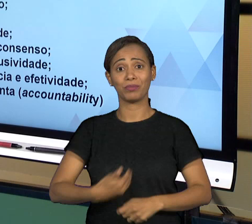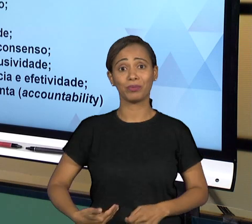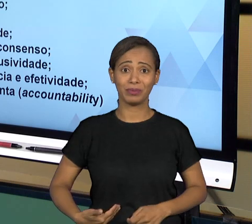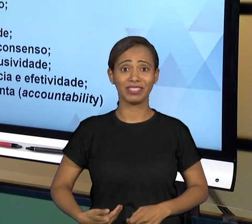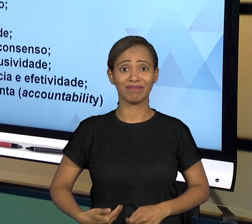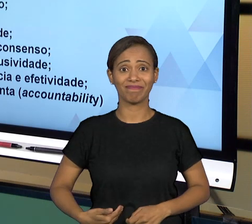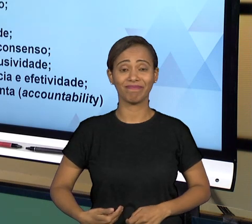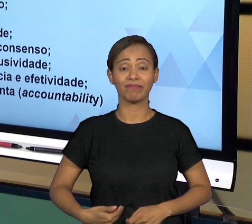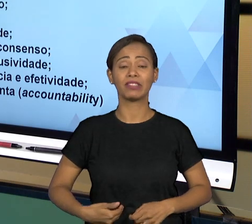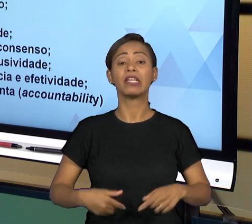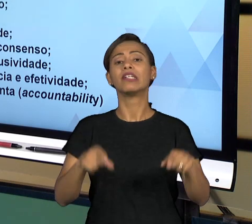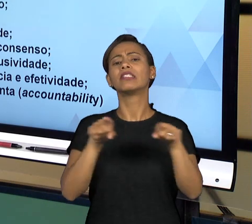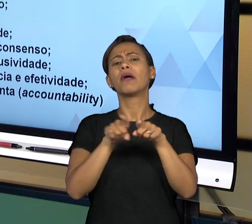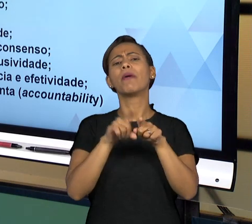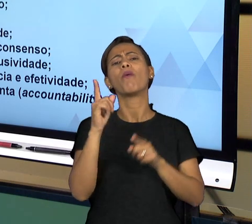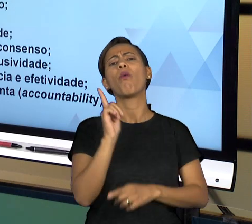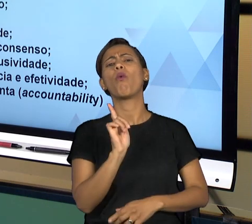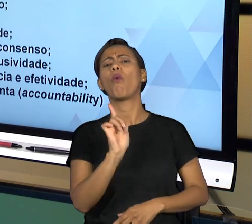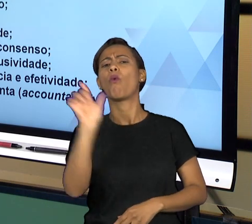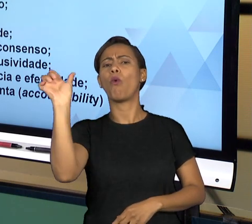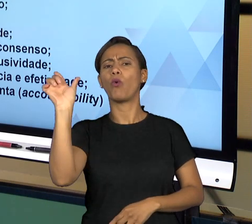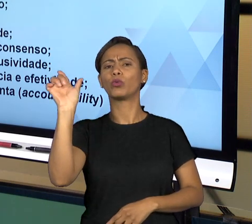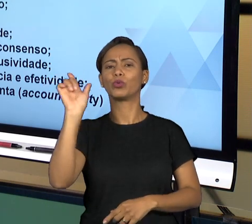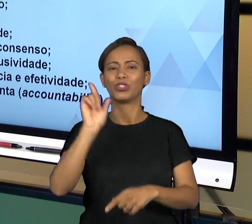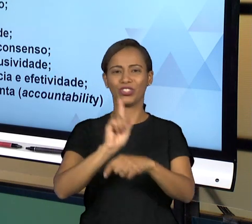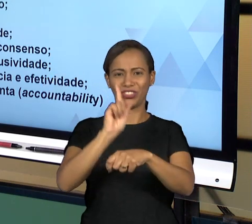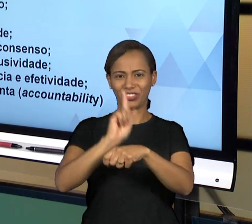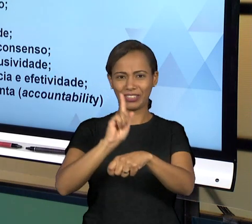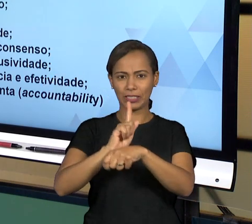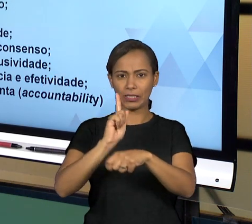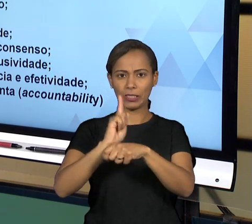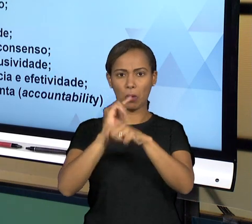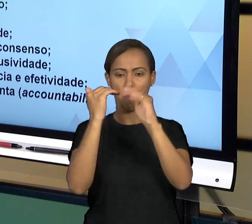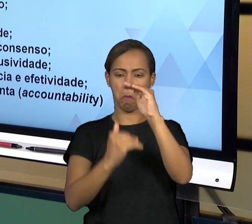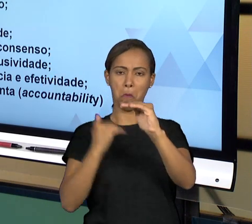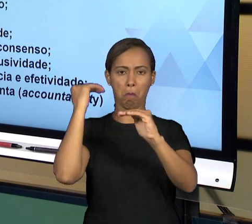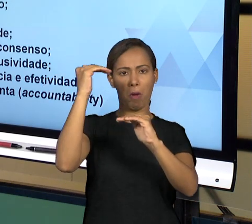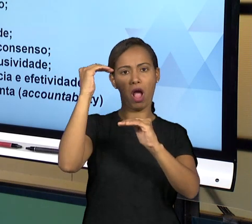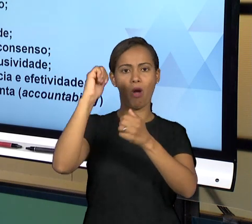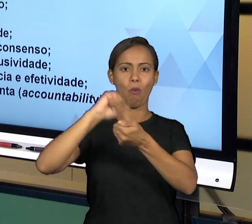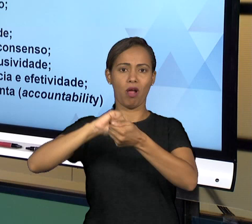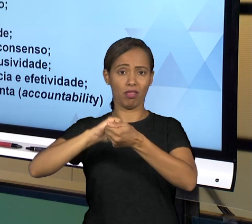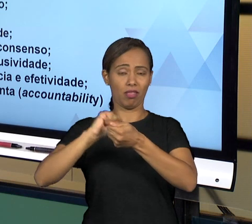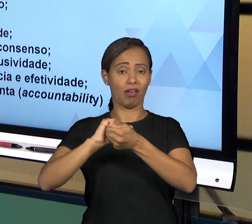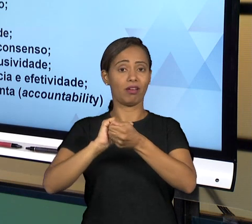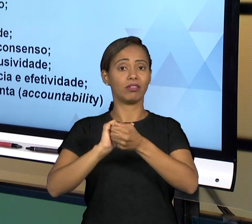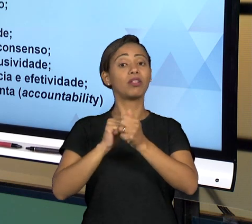ADMINISTRAÇÃO PÚBLICA E ISSO VAI SER FEITO EVENTUALMENTE PELO PRÓPRIO PODER QUANDO ELE TEM